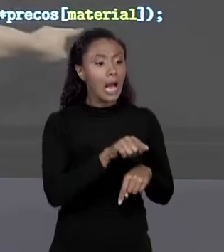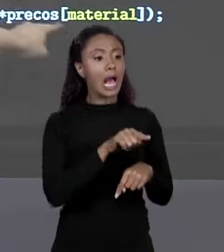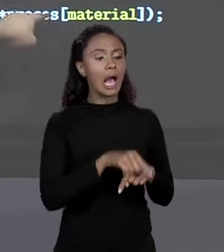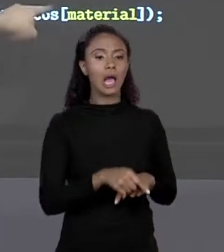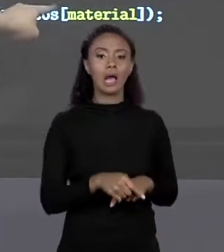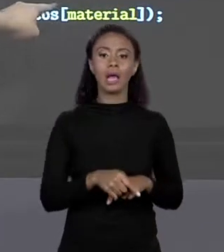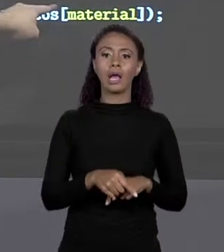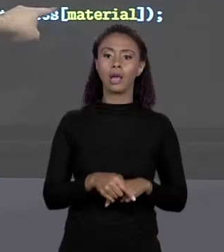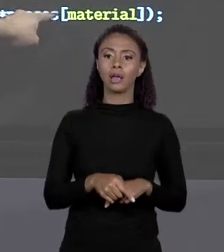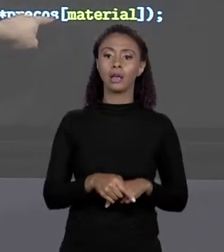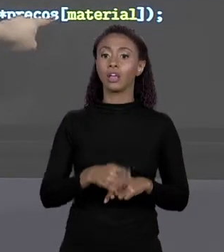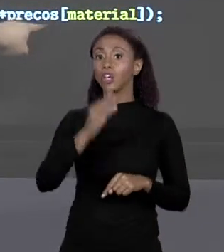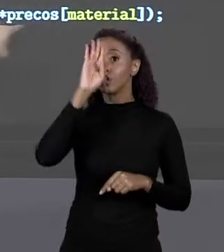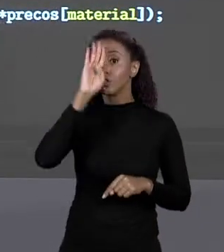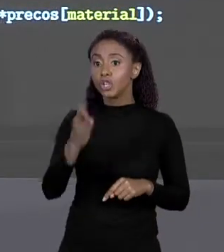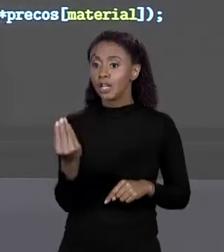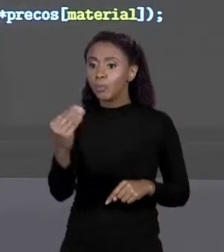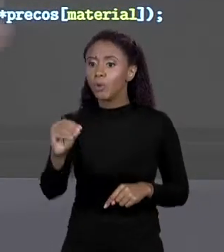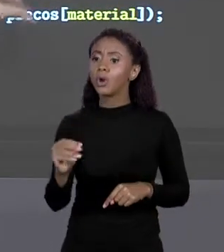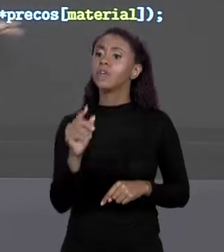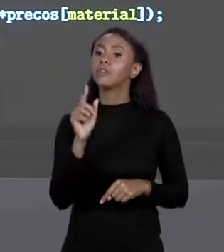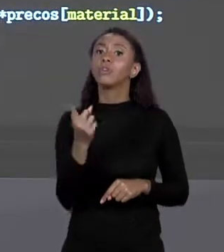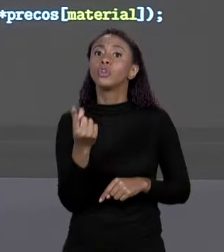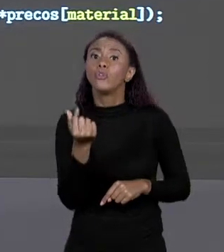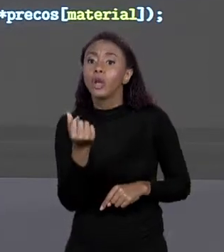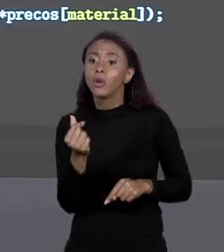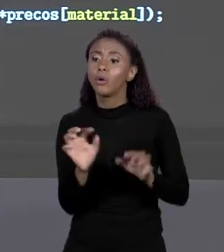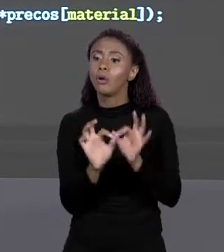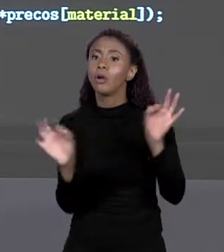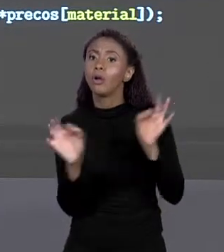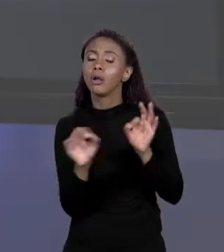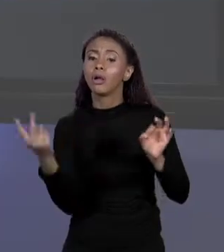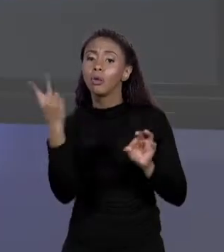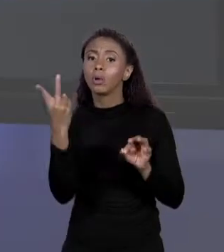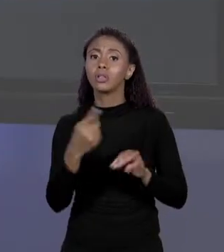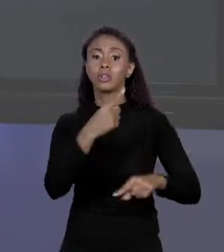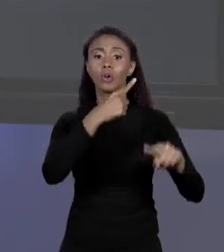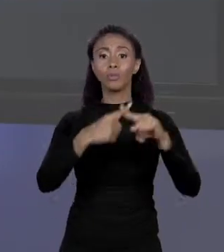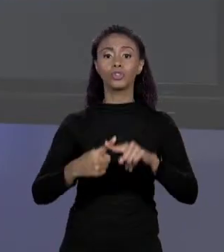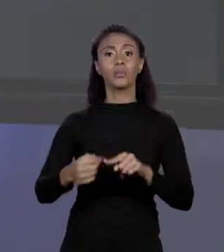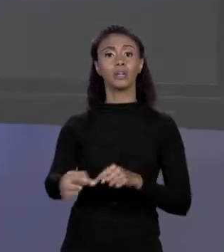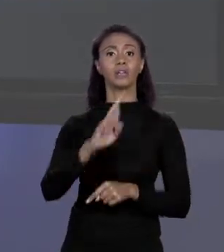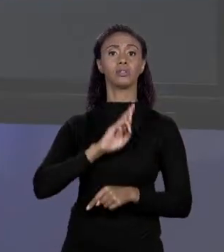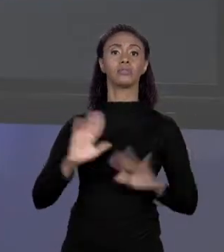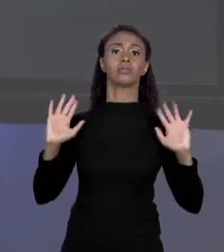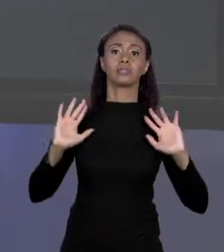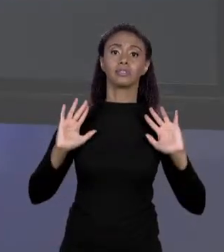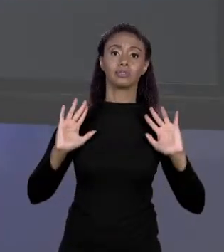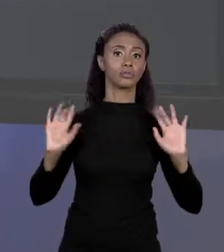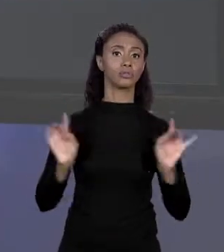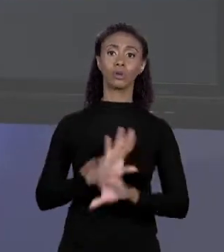O VALOR QUE ESTÁ LÁ TEM O VALOR DO METRO QUADRADO, MULTIPLICO POR ÁREA E EU TENHO O VALOR FINAL, SÓ ISSO. O QUE